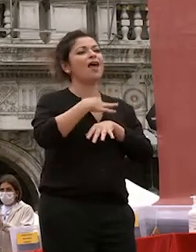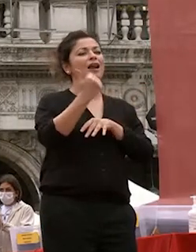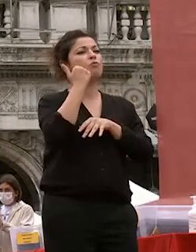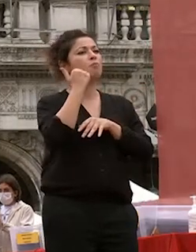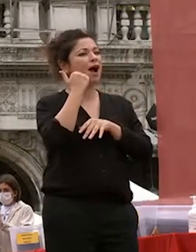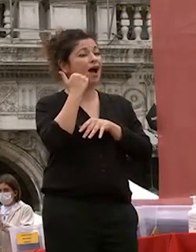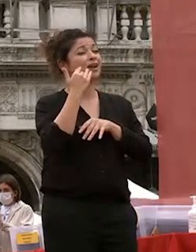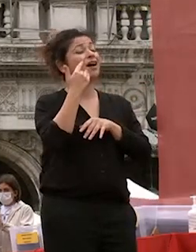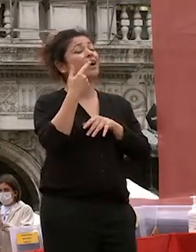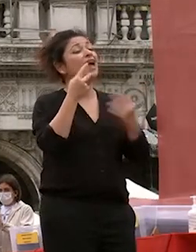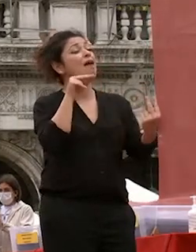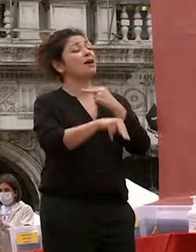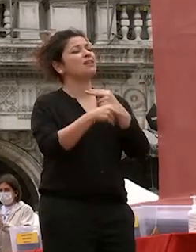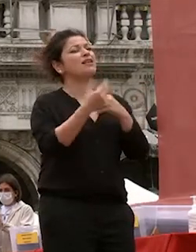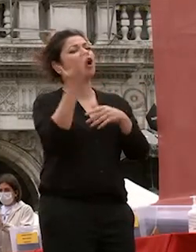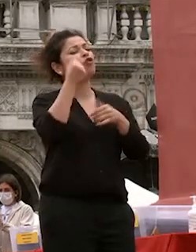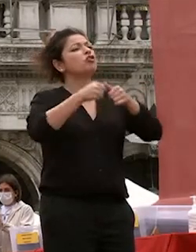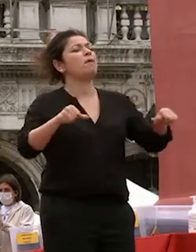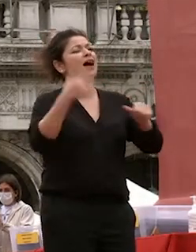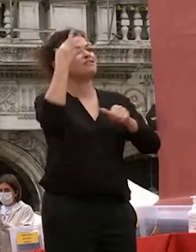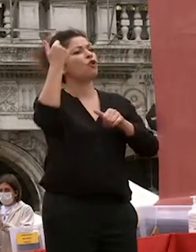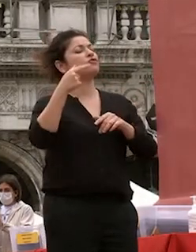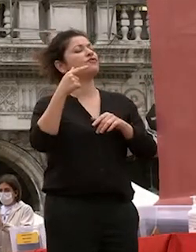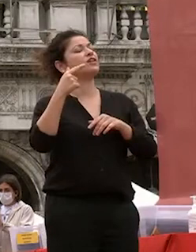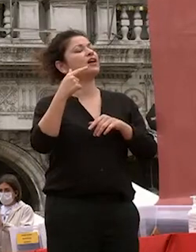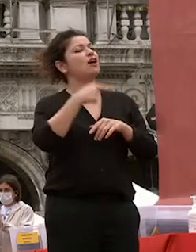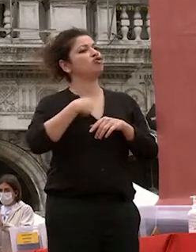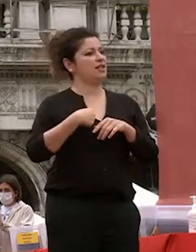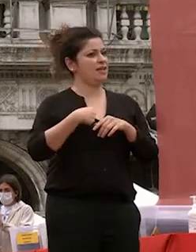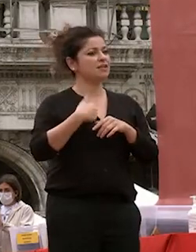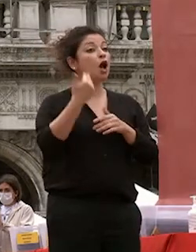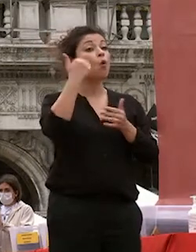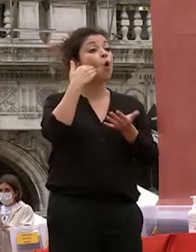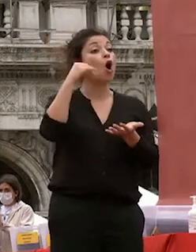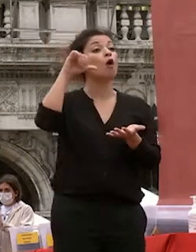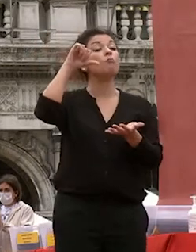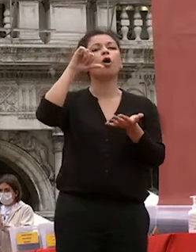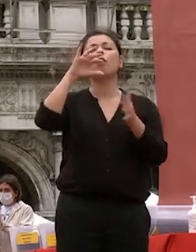cinese dove l'uomo viene apposto al centro ma non nella sua individualità e